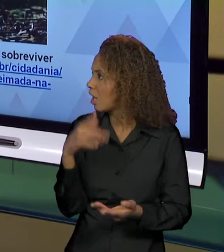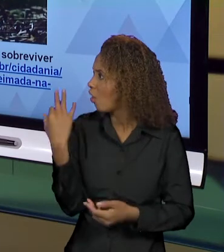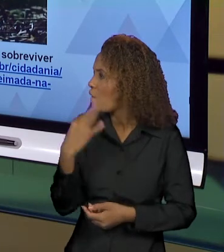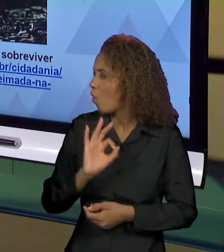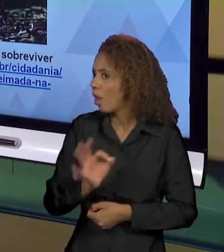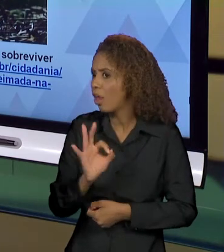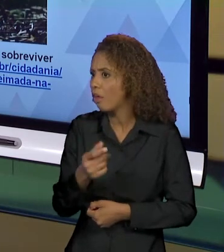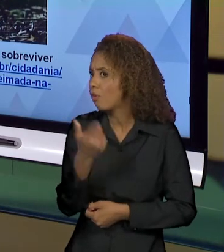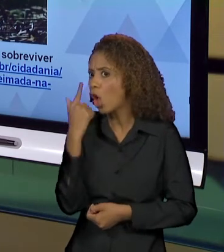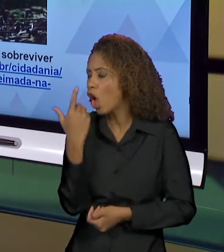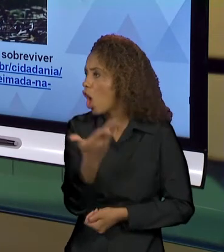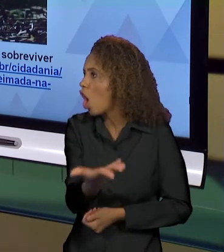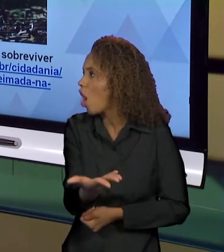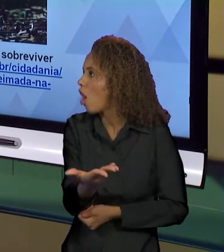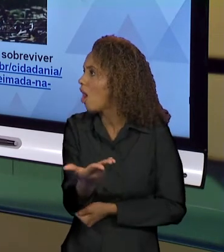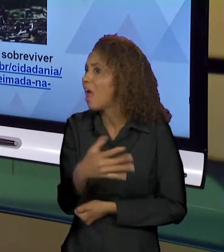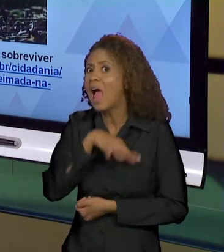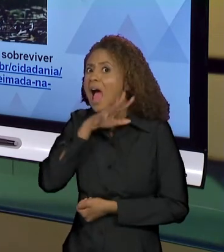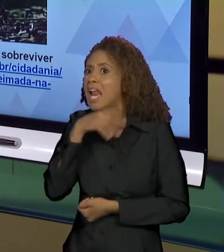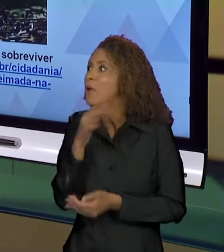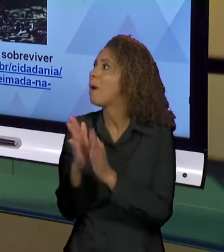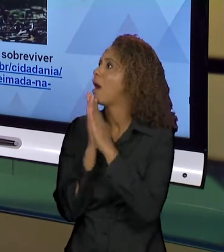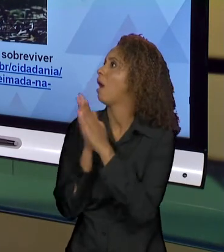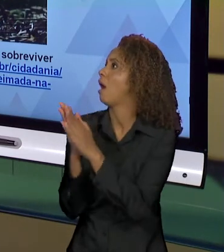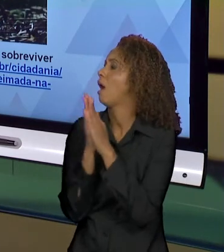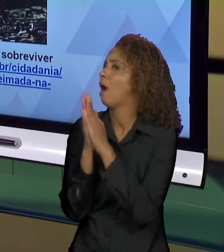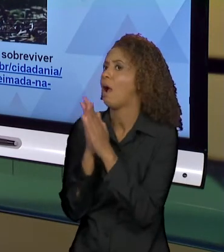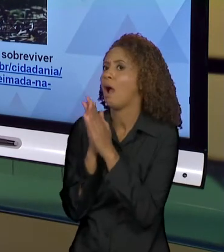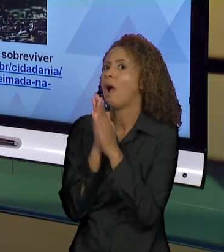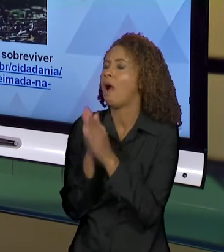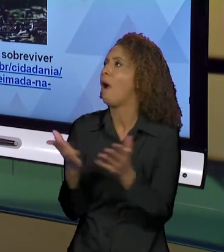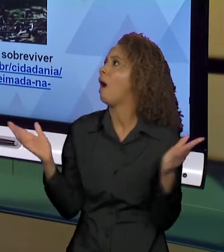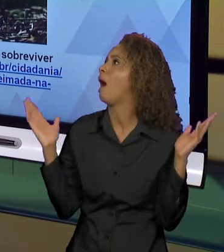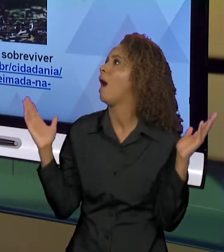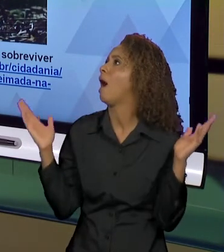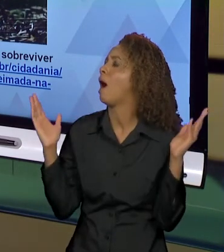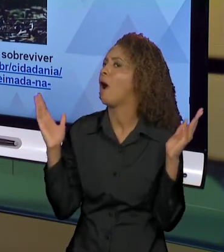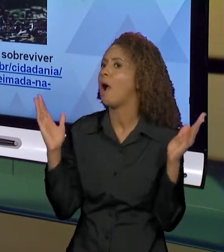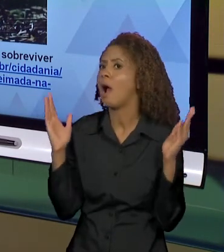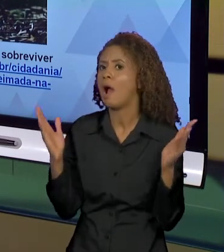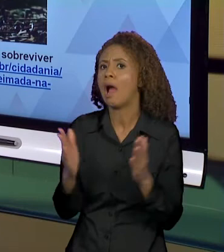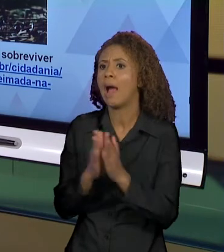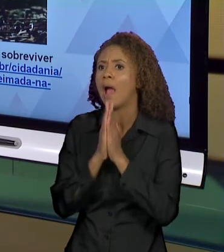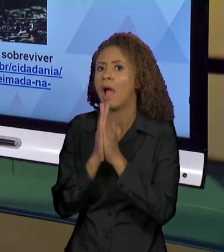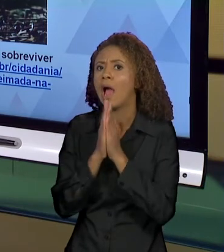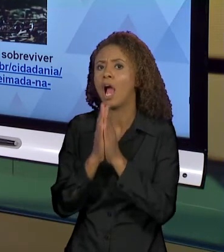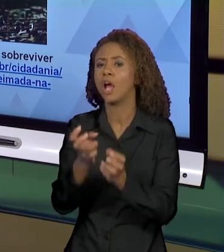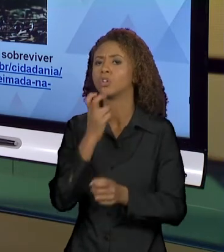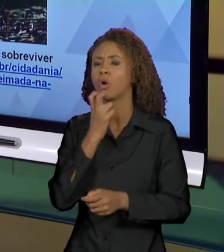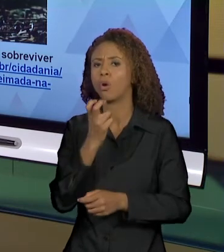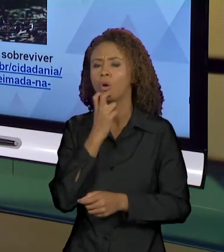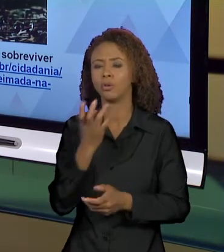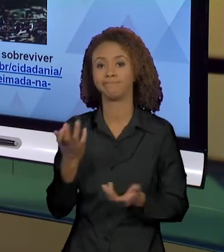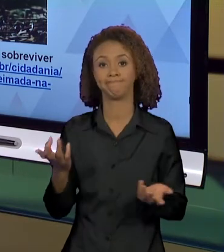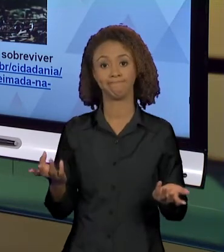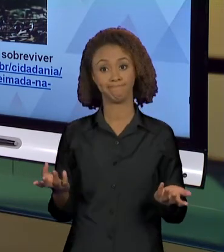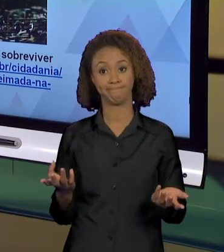OLHA O QUE OS ANIMAIS, ATÉ OS ANIMAIS ESTÃO DE BRAÇOS ABERTOS PEDINDO SOCORRO. ENTÃO, AO MOSTRAR